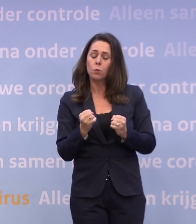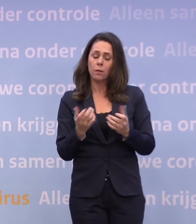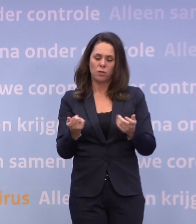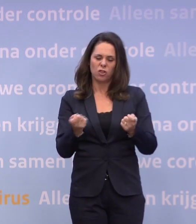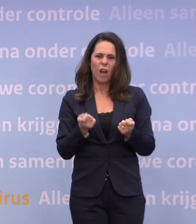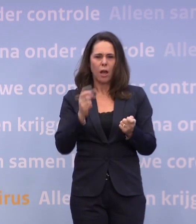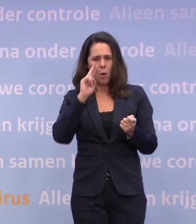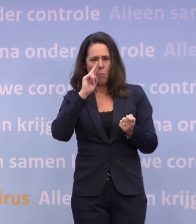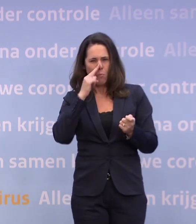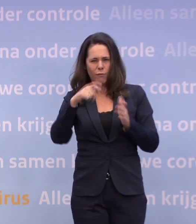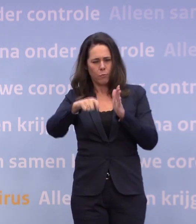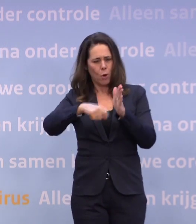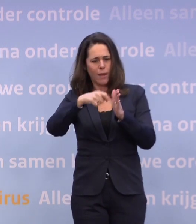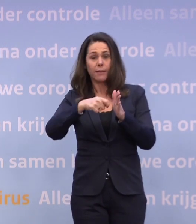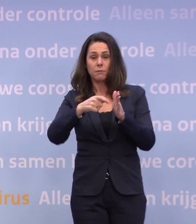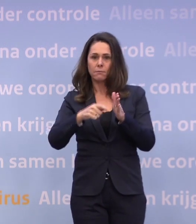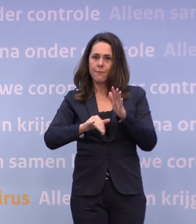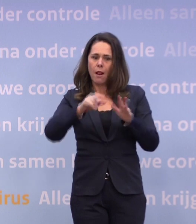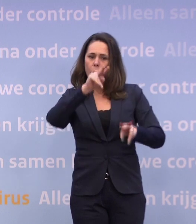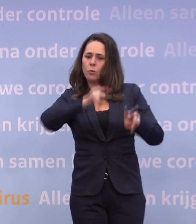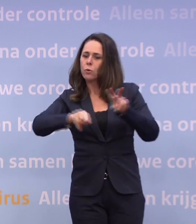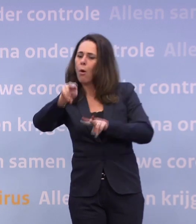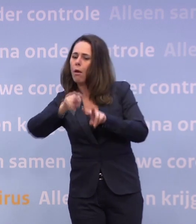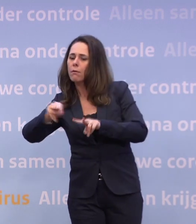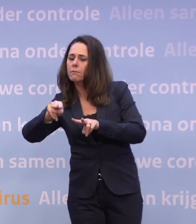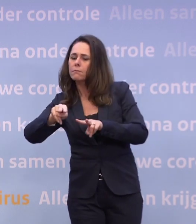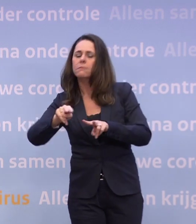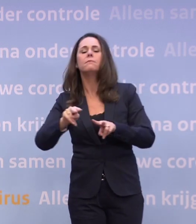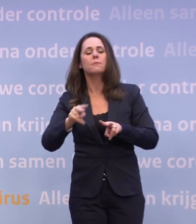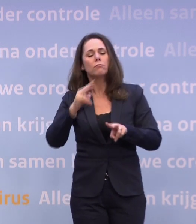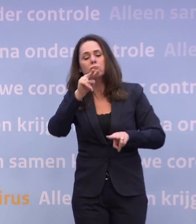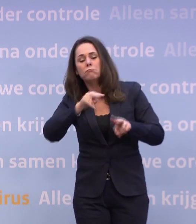...om te kijken wat er allemaal nodig is om straks verantwoord weer op te starten.